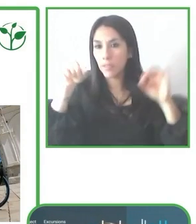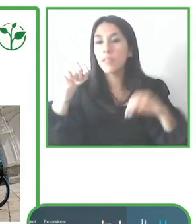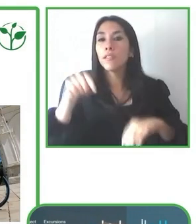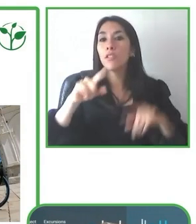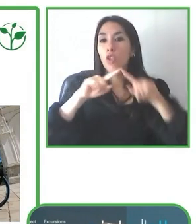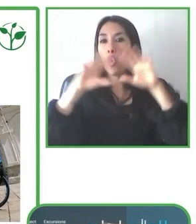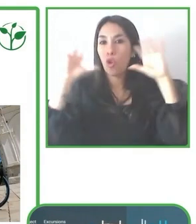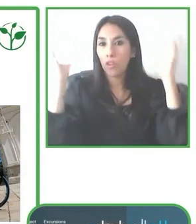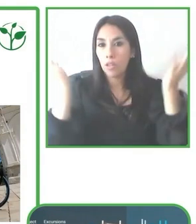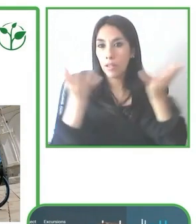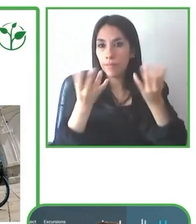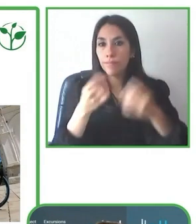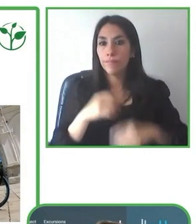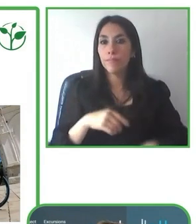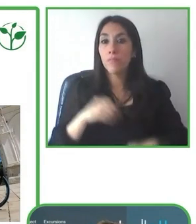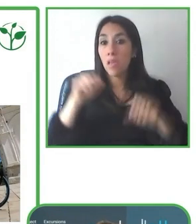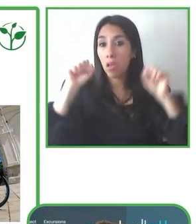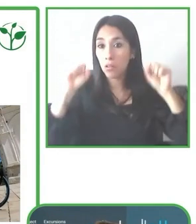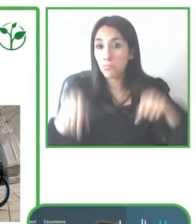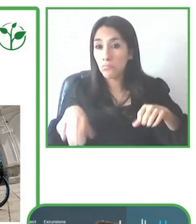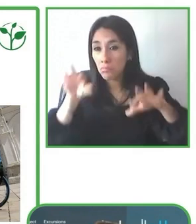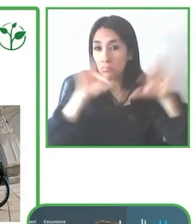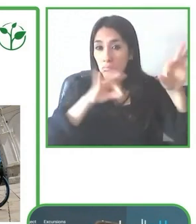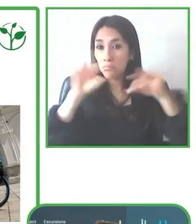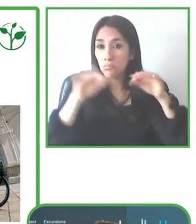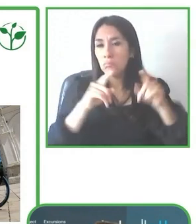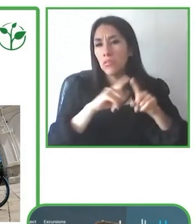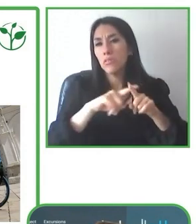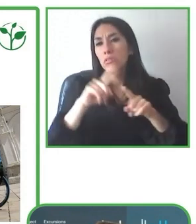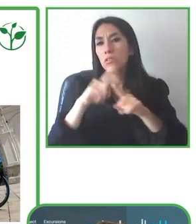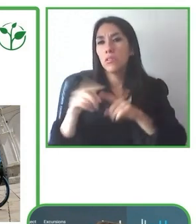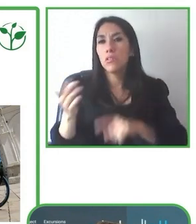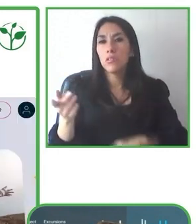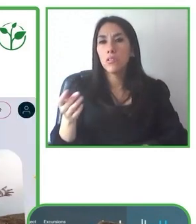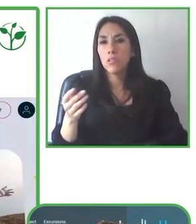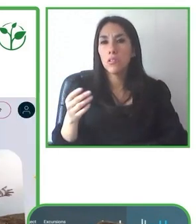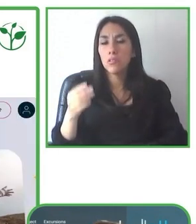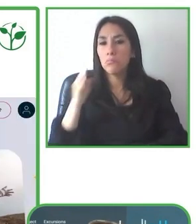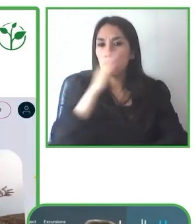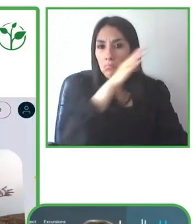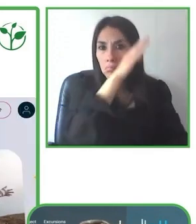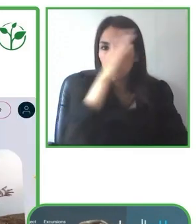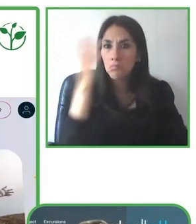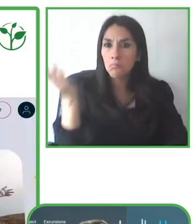puedan tener una buena experiencia y ahí realmente es donde nosotros también innovamos